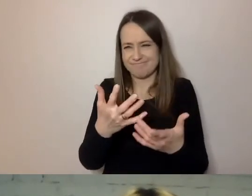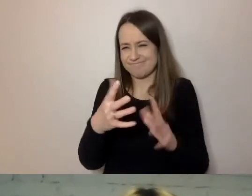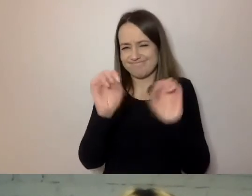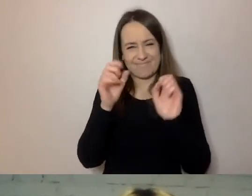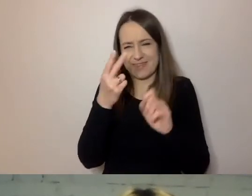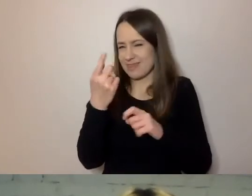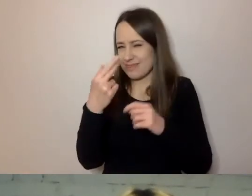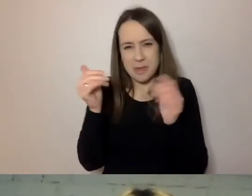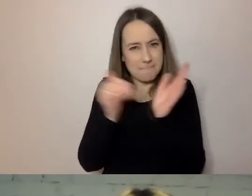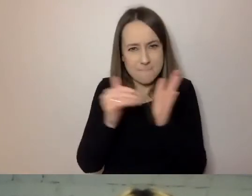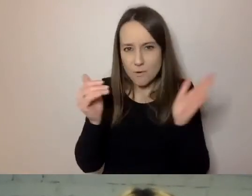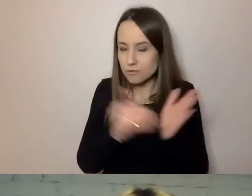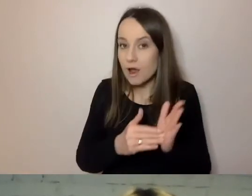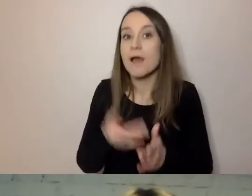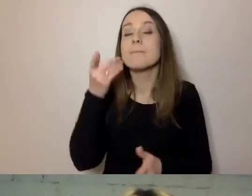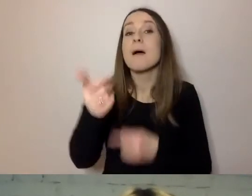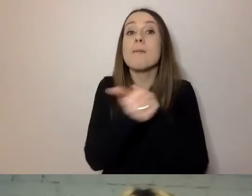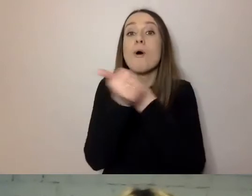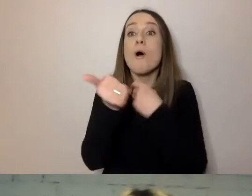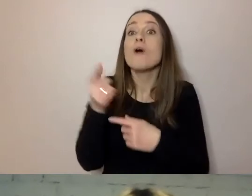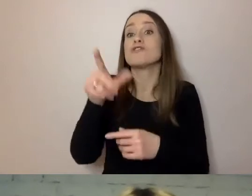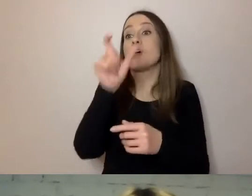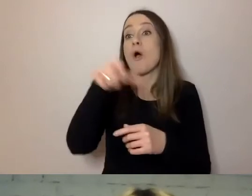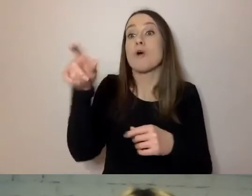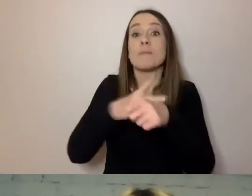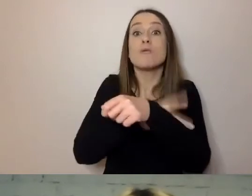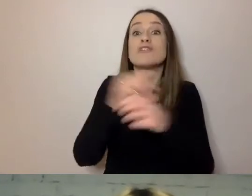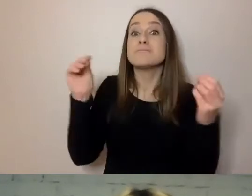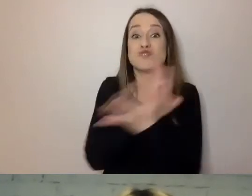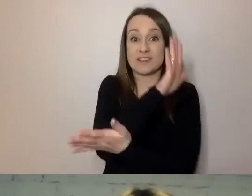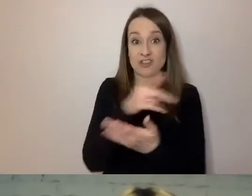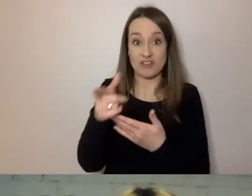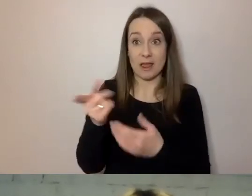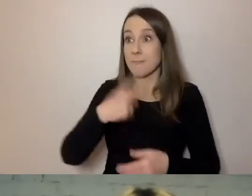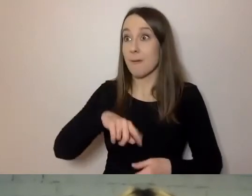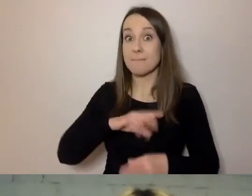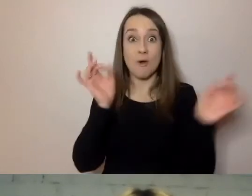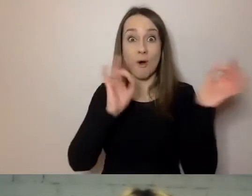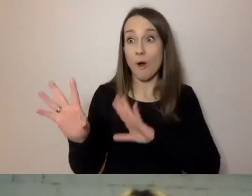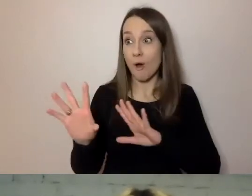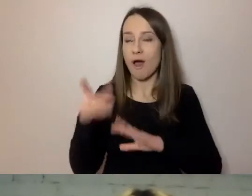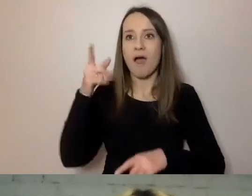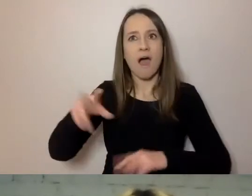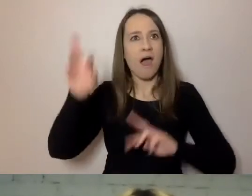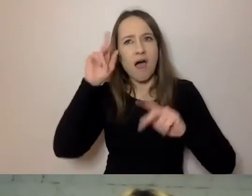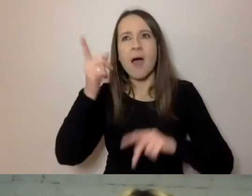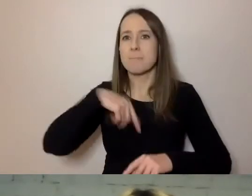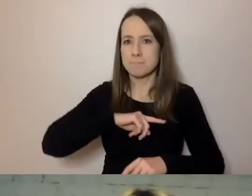Dlatego że przyzwyczaili się do pewnej konwencji. My odruchowo jesteśmy w stanie rozmawiać kilkoma językami.